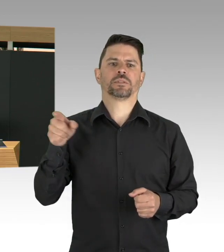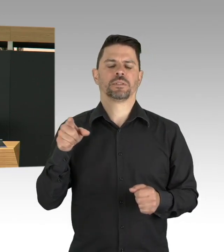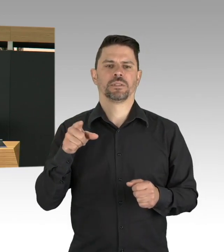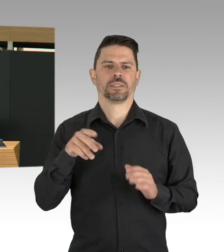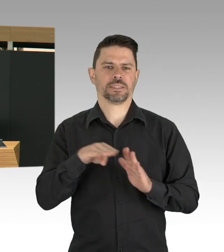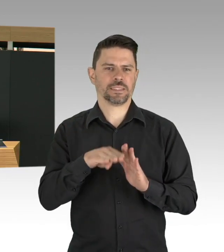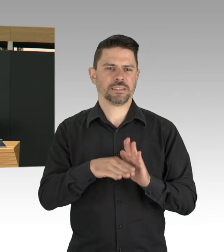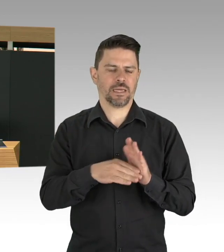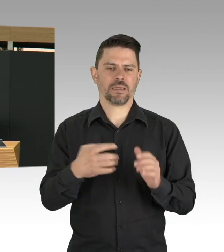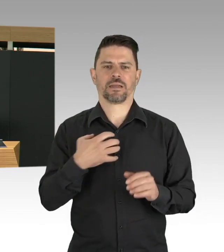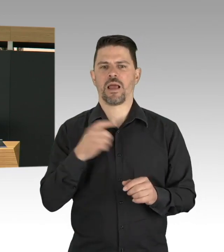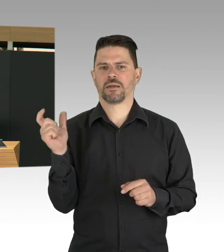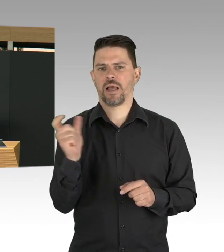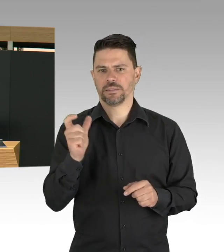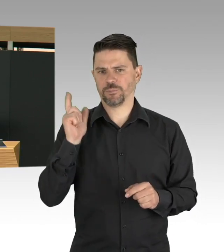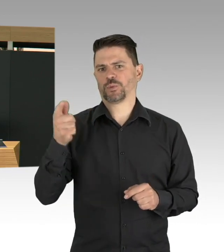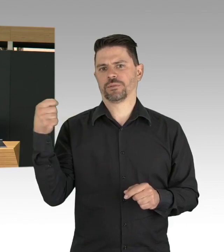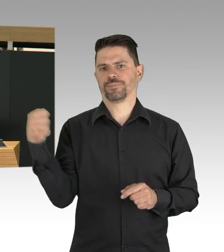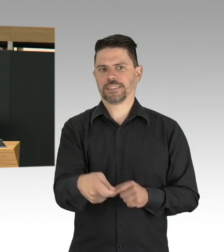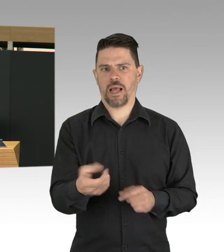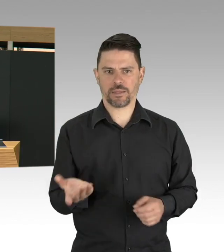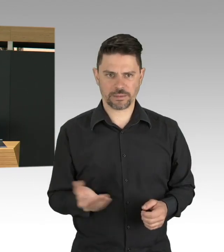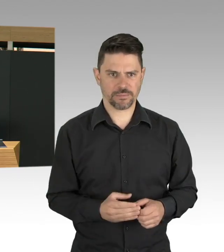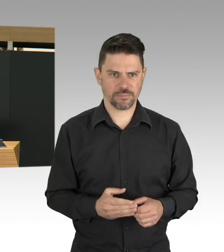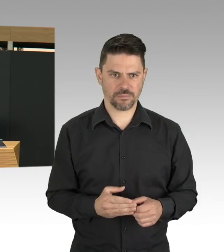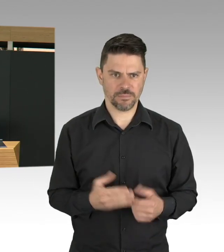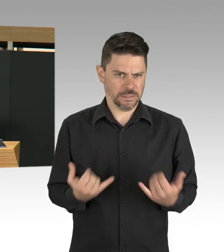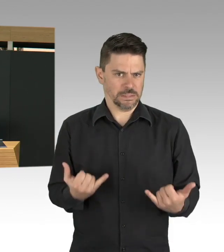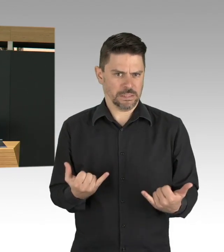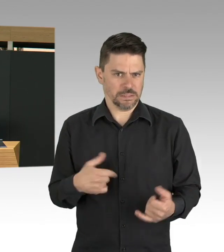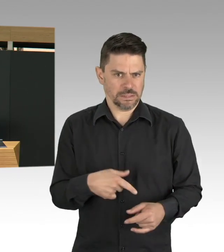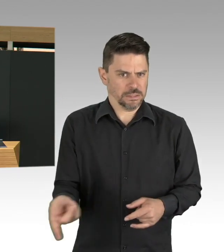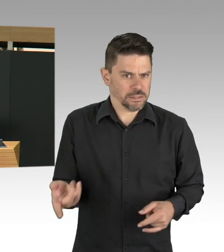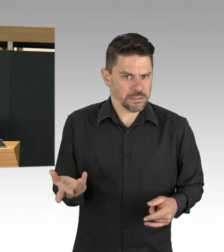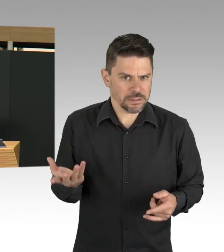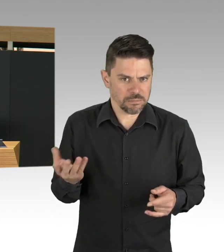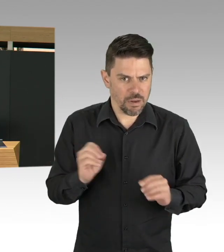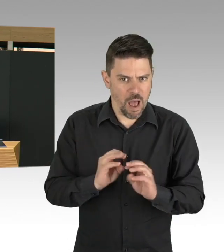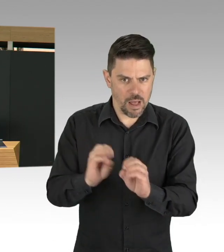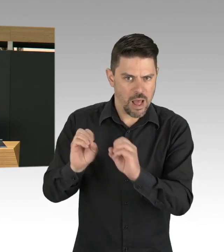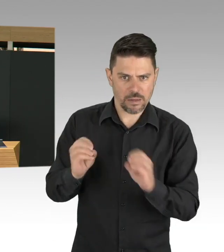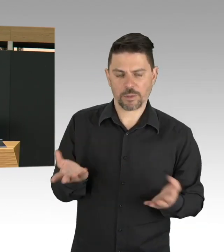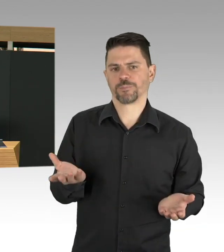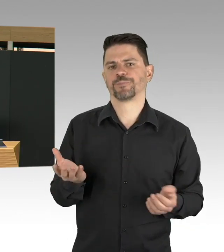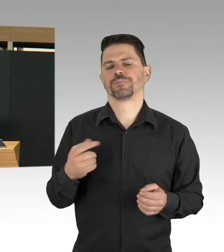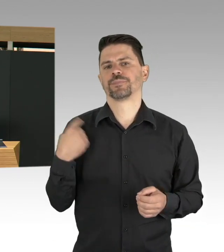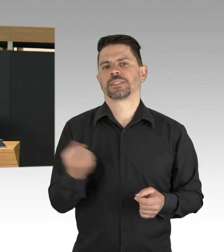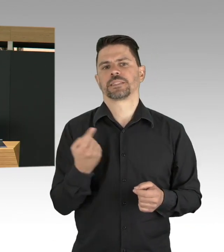und das passt auch zu der Strategie, Teststrategie des Senats. Meine Damen und Herren, der dritte Punkt ist das Thema Digitalisierung,